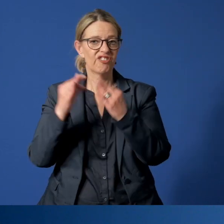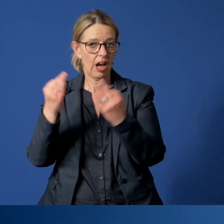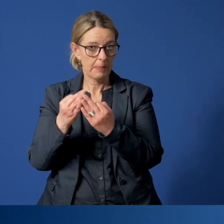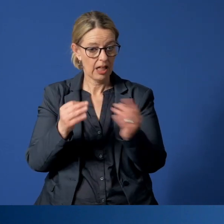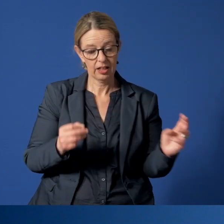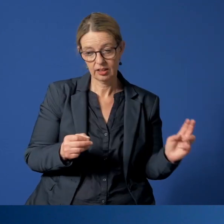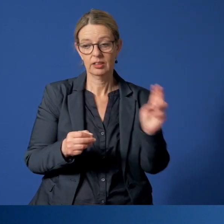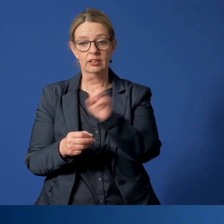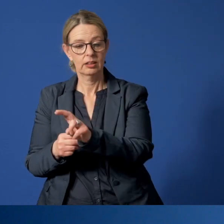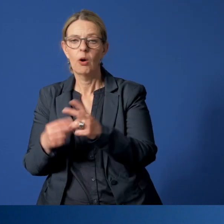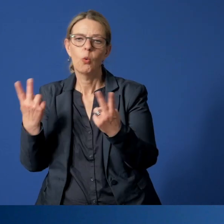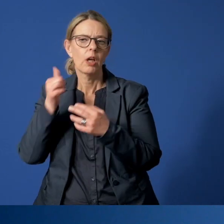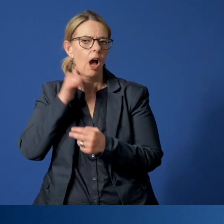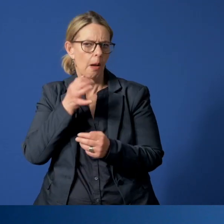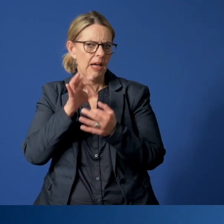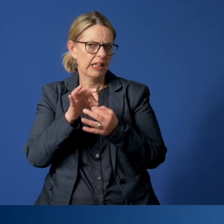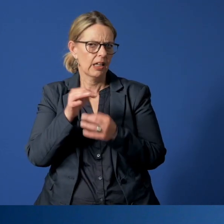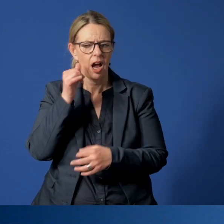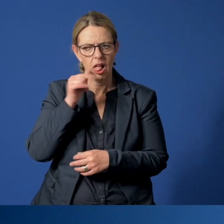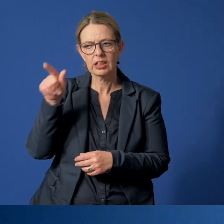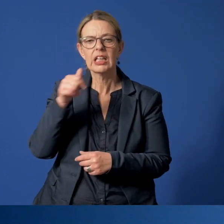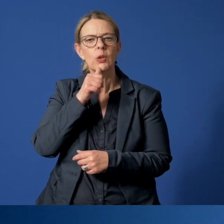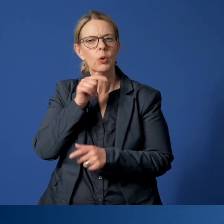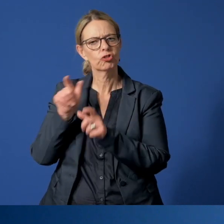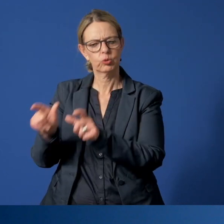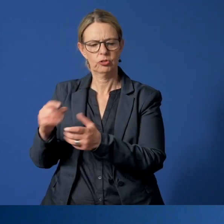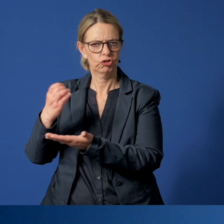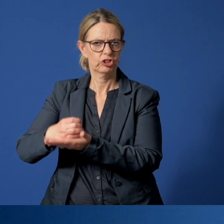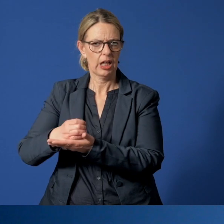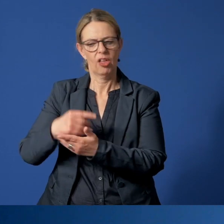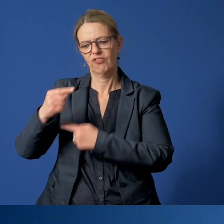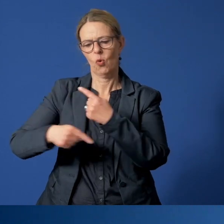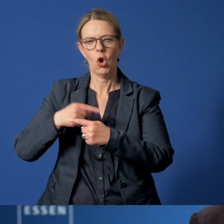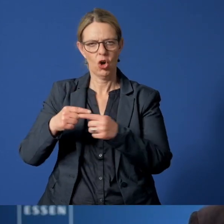oder je nach Alter in einer Kinder- oder Jugendschutzstelle vorläufig untergebracht.